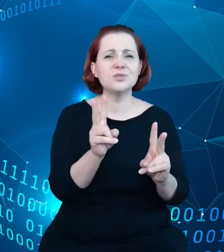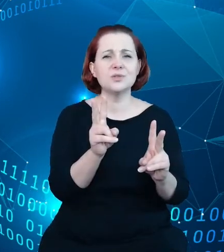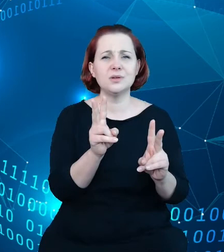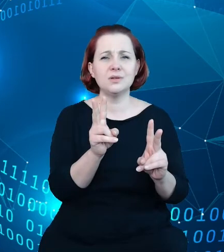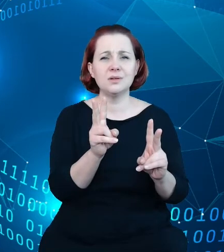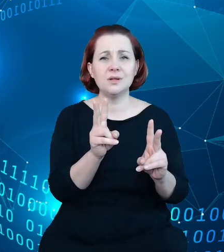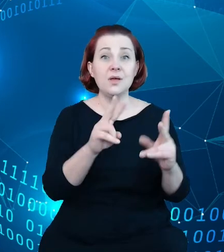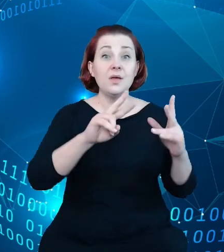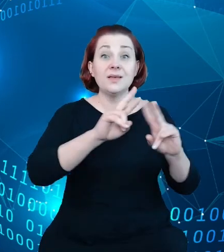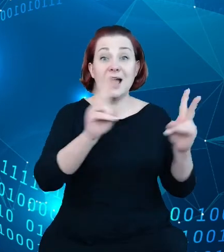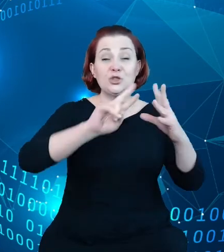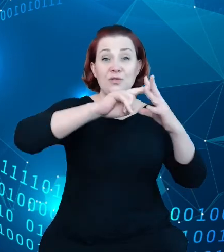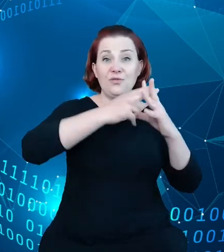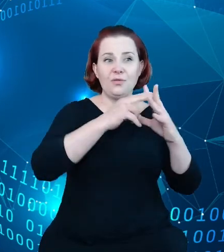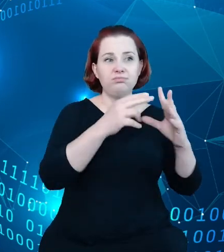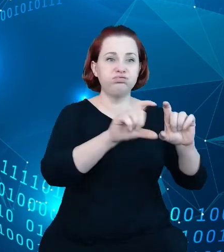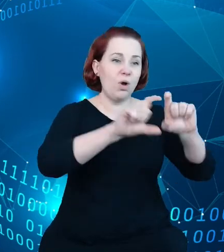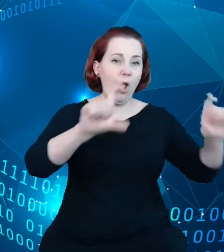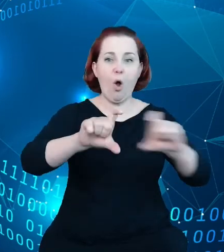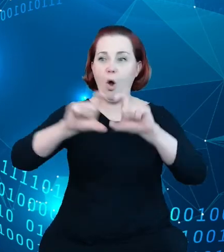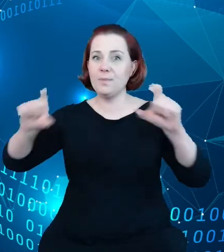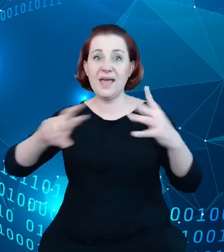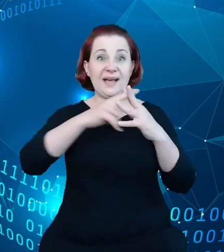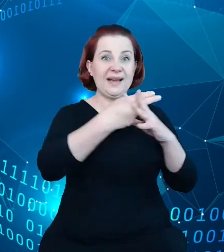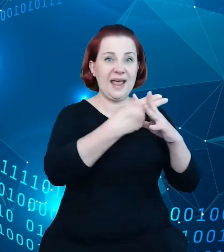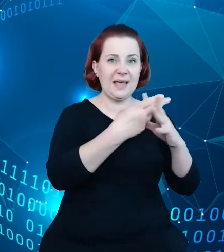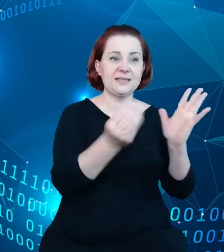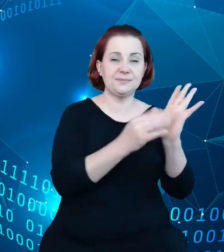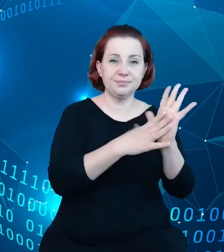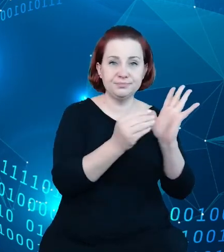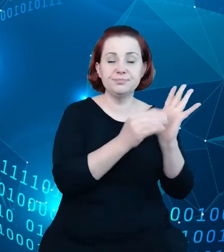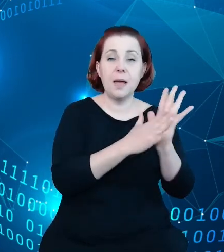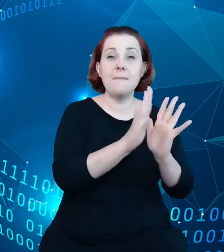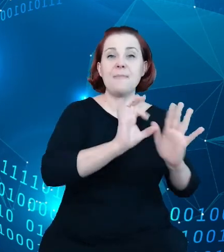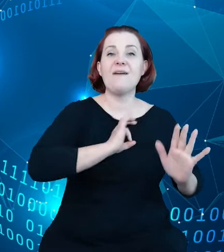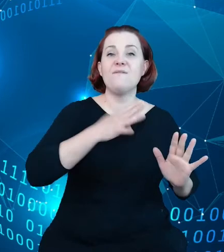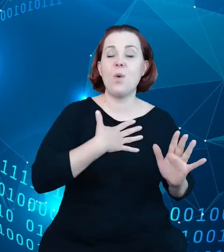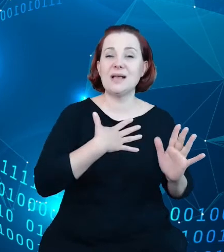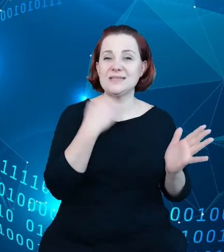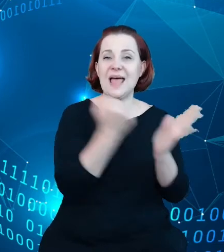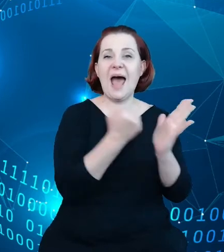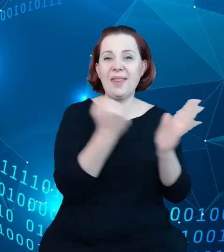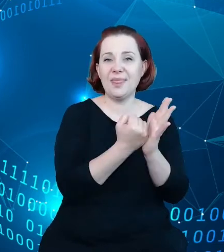każdy z obiektów w rejestrze ma swój adres url, daje nam gigantyczną moc, jaką dają